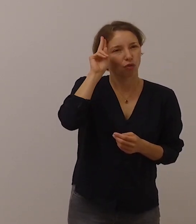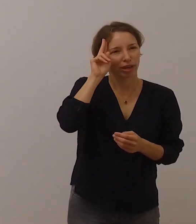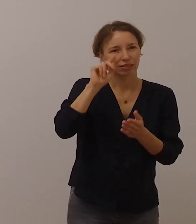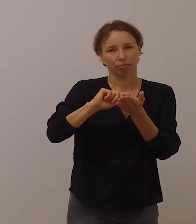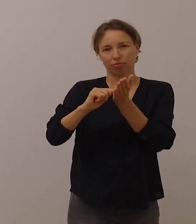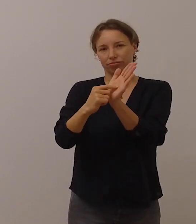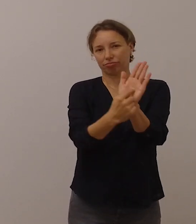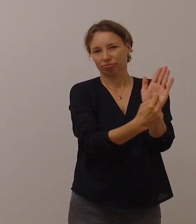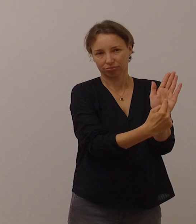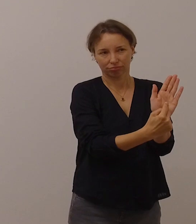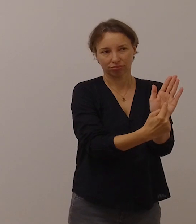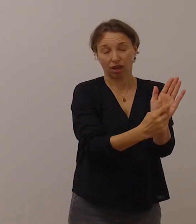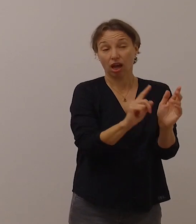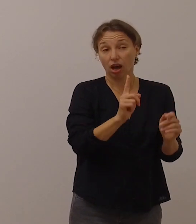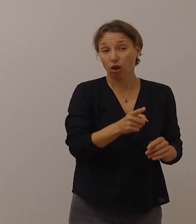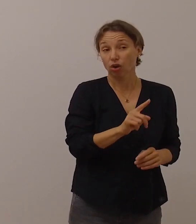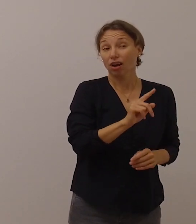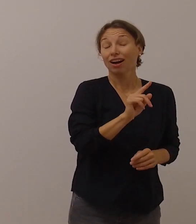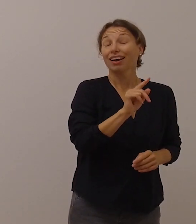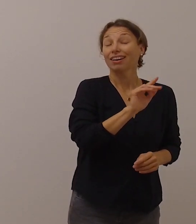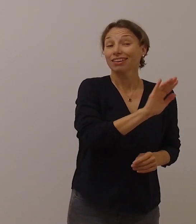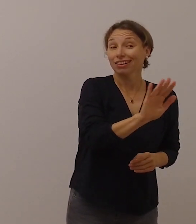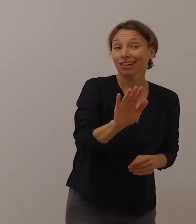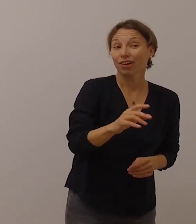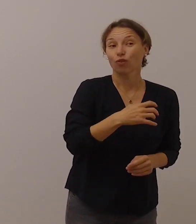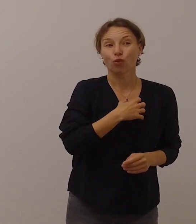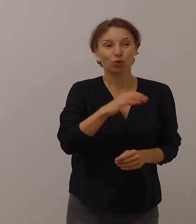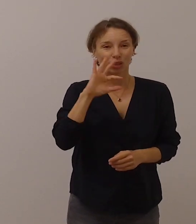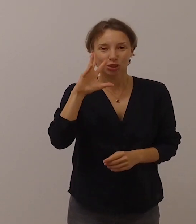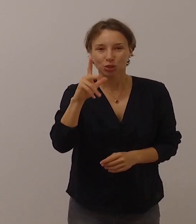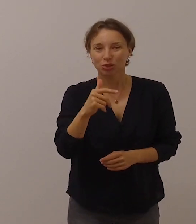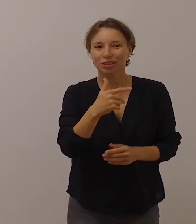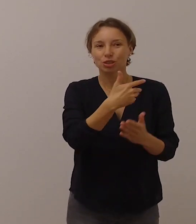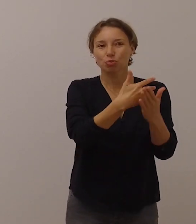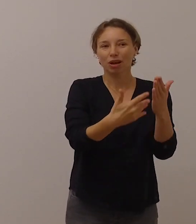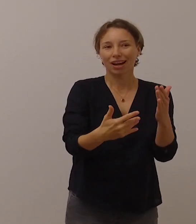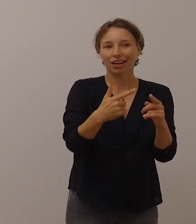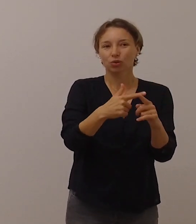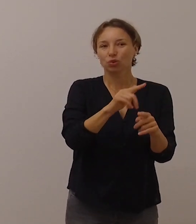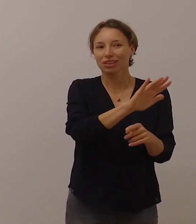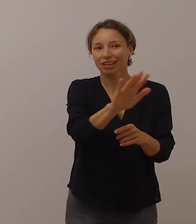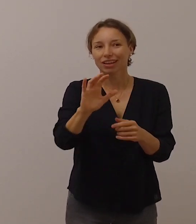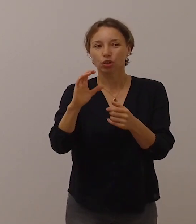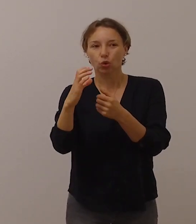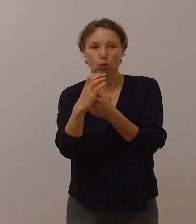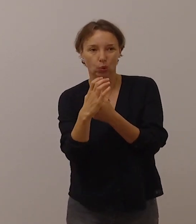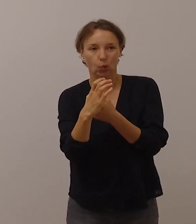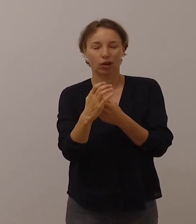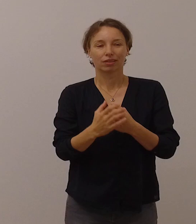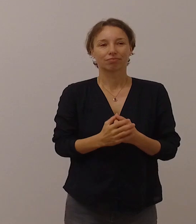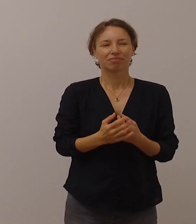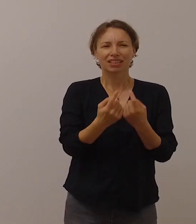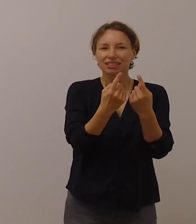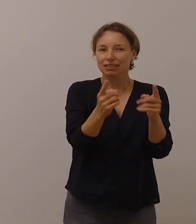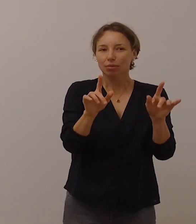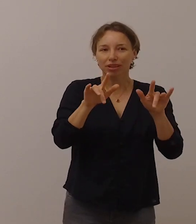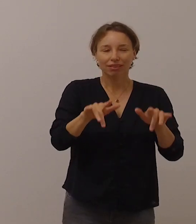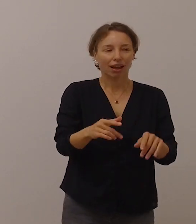aber auch auf ihre wunderschöne Sprache und auf ihre Kultur. Sie haben besondere Bedürfnisse,